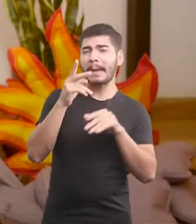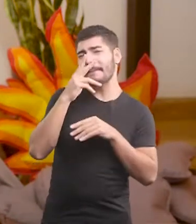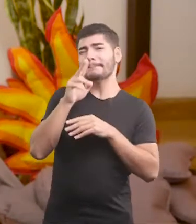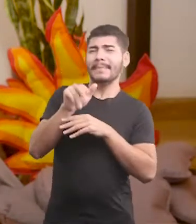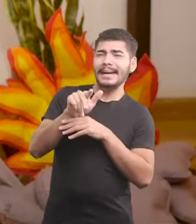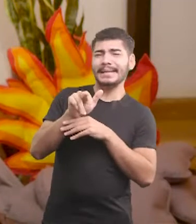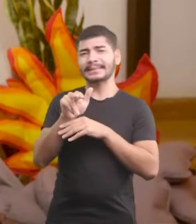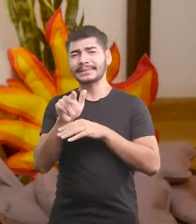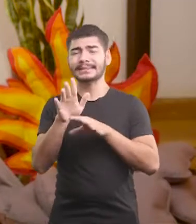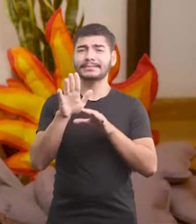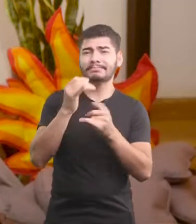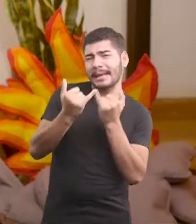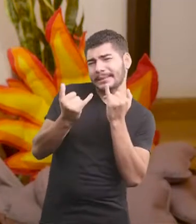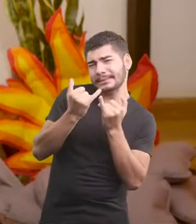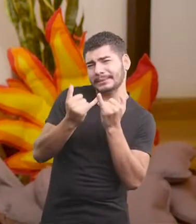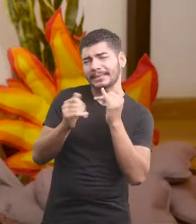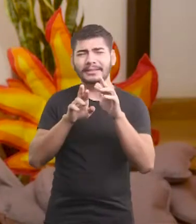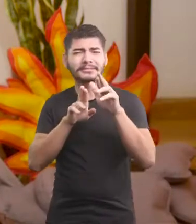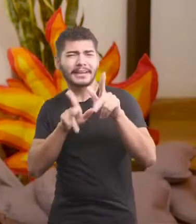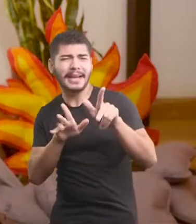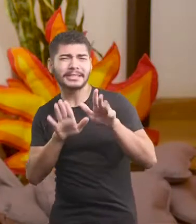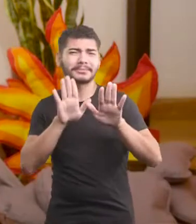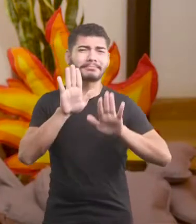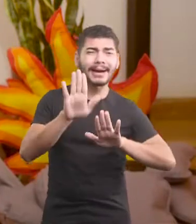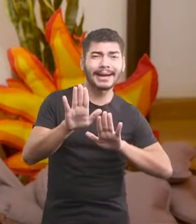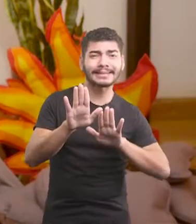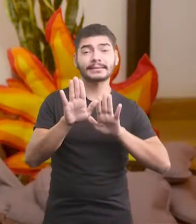Mas é parecida, mas é diferente, é...